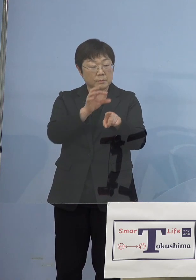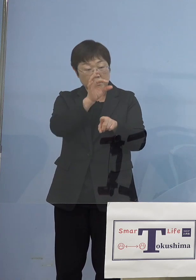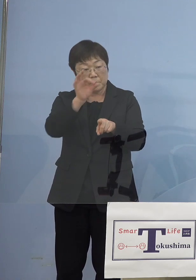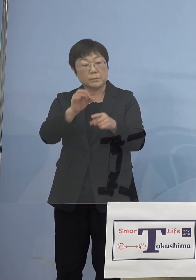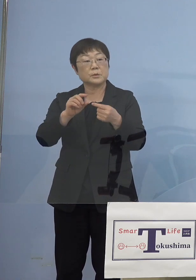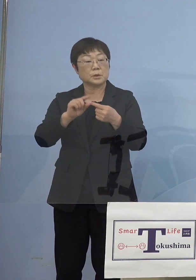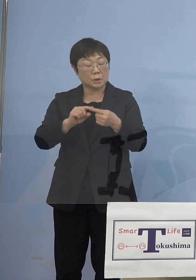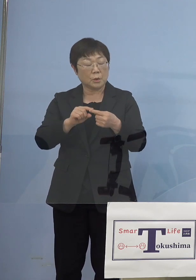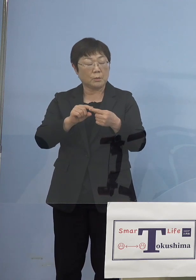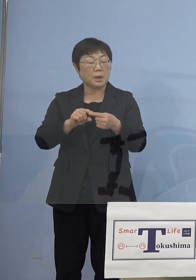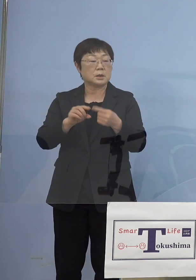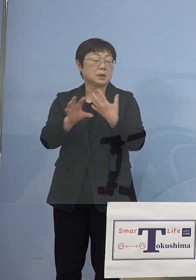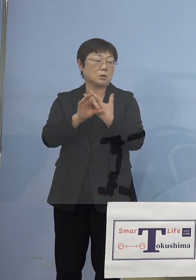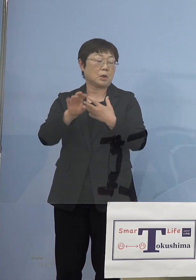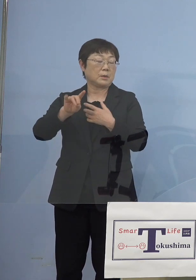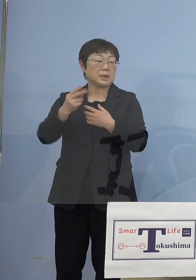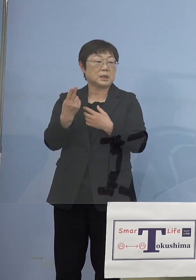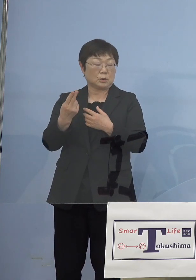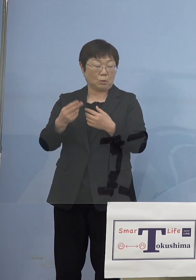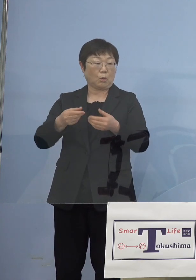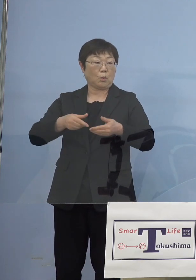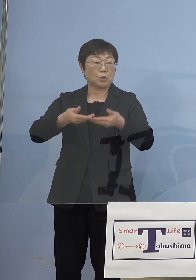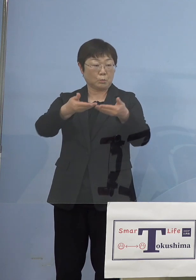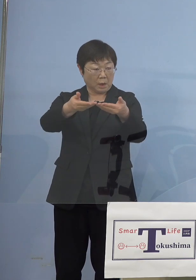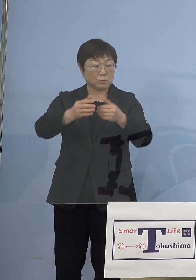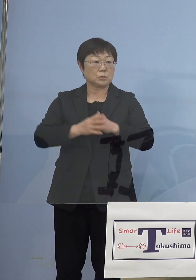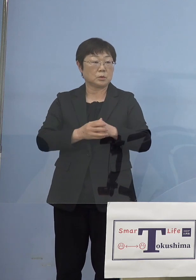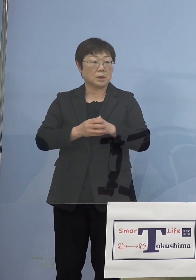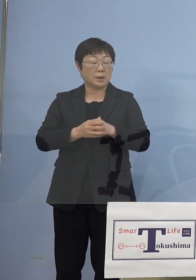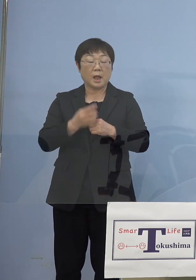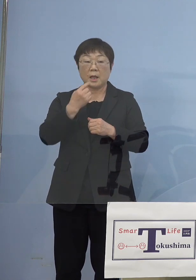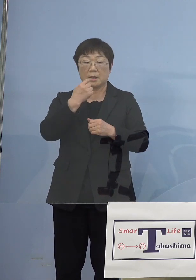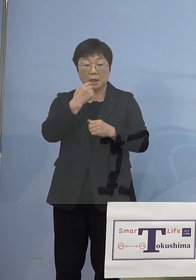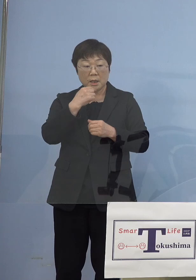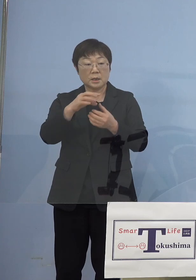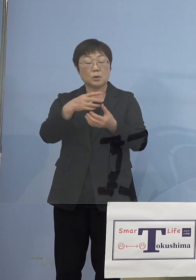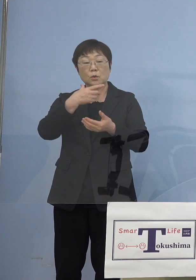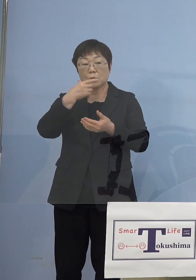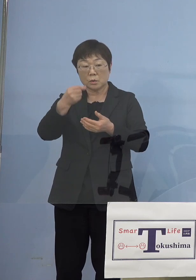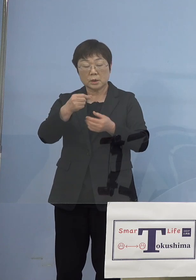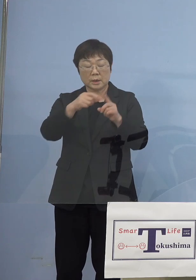例えば今飲食店の場合には 唾液でPCR検査をやるということで